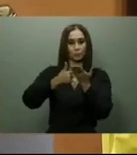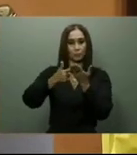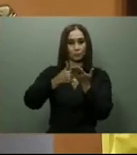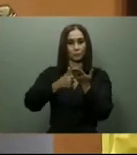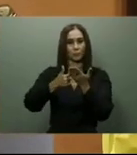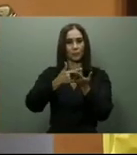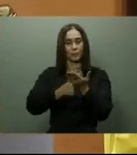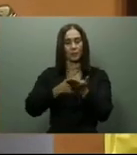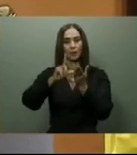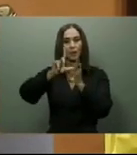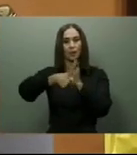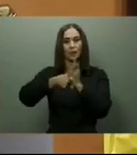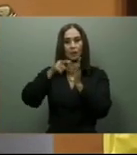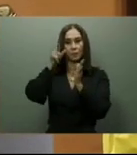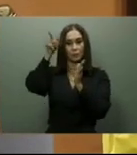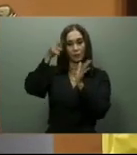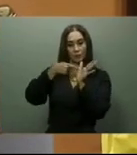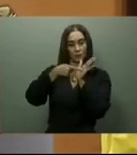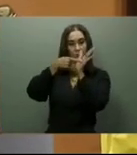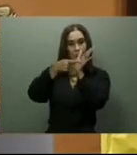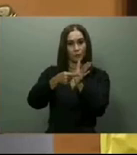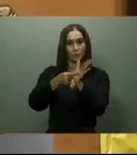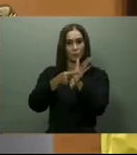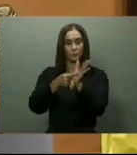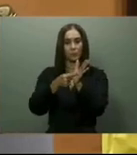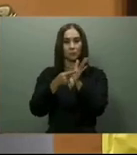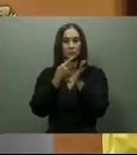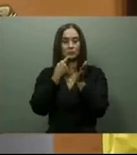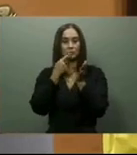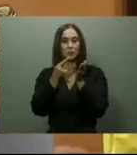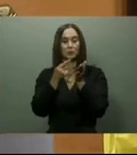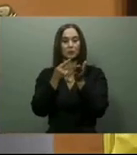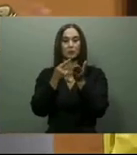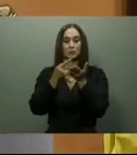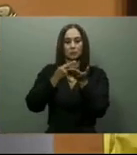En cuanto a los Comedores Económicos, en su discurso pasado, el presidente Abinader